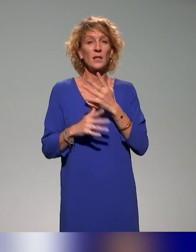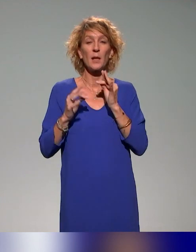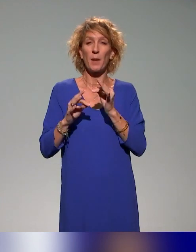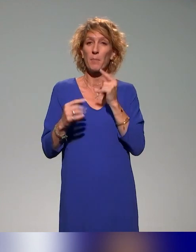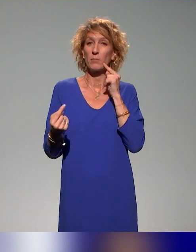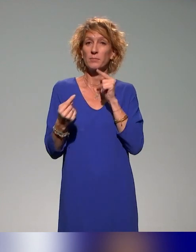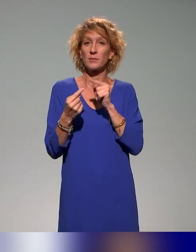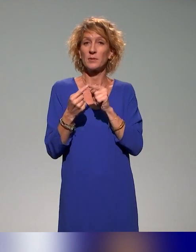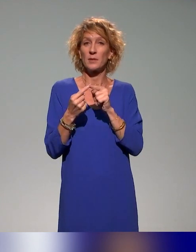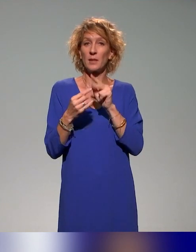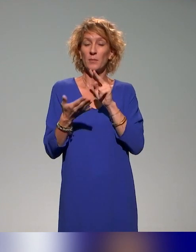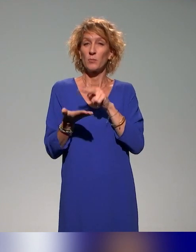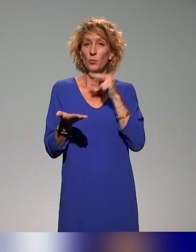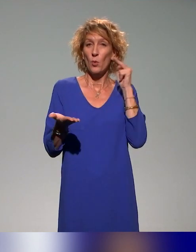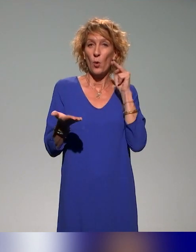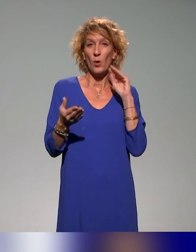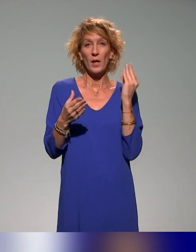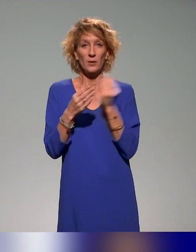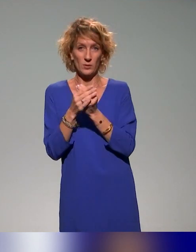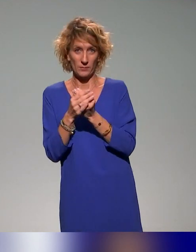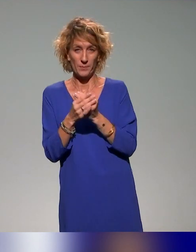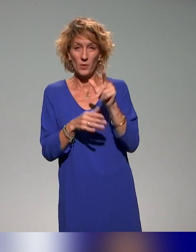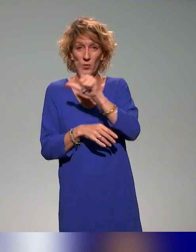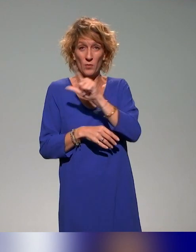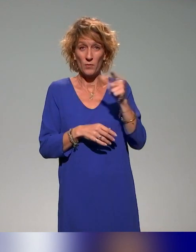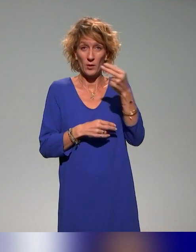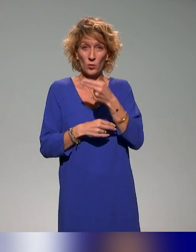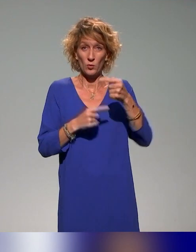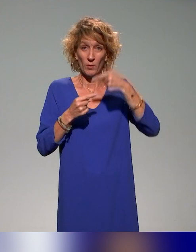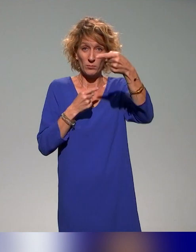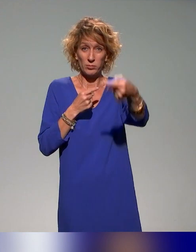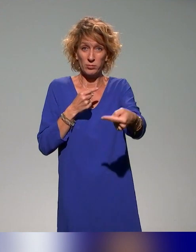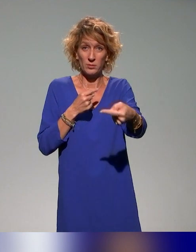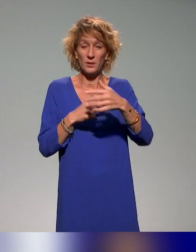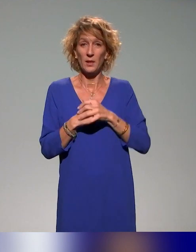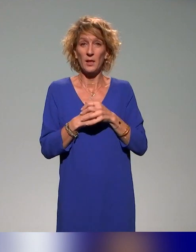On a le 22 novembre prochain, dans le cadre de l'ANSTIA,